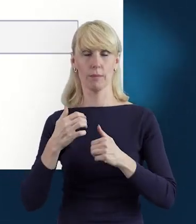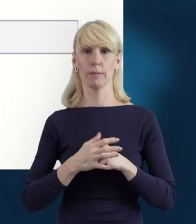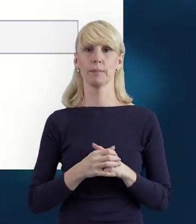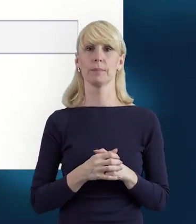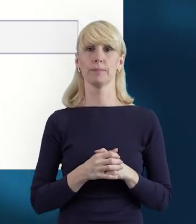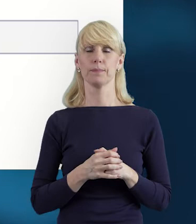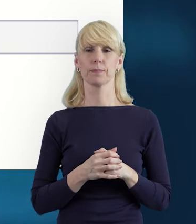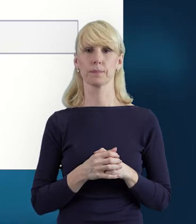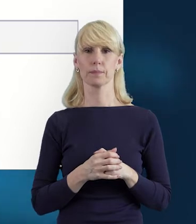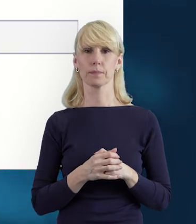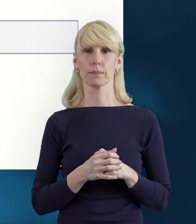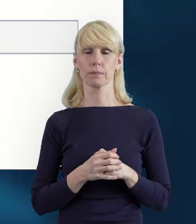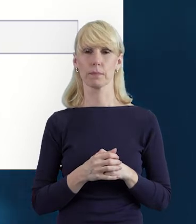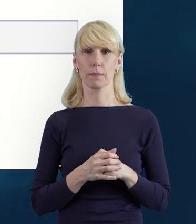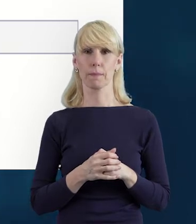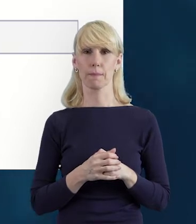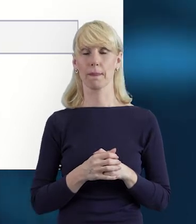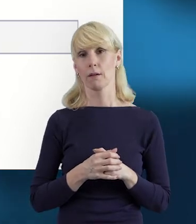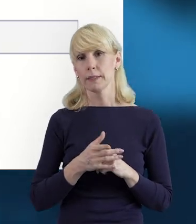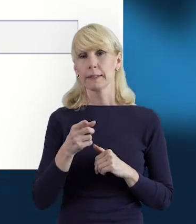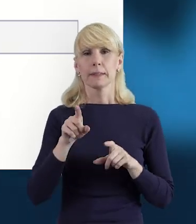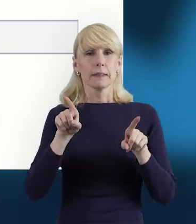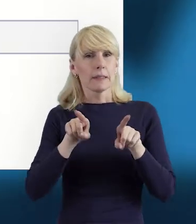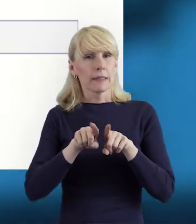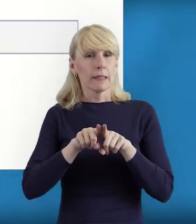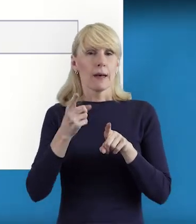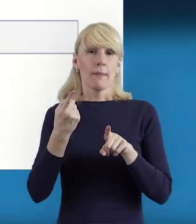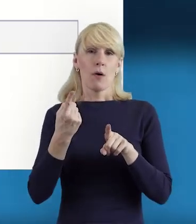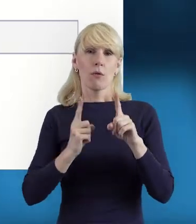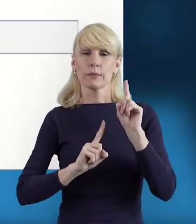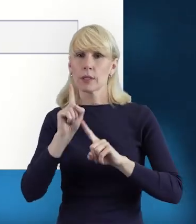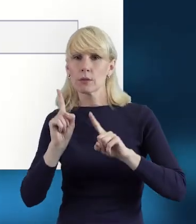Jeszcze też nadmienię, że zdarza się, że jedna osoba ma więcej zadań w projekcie,